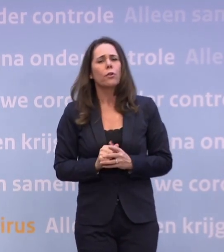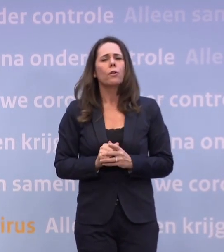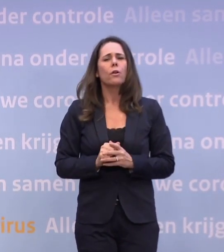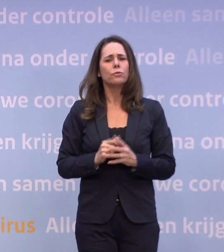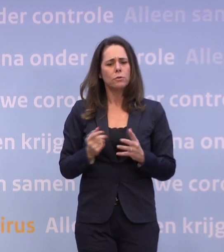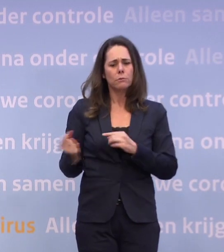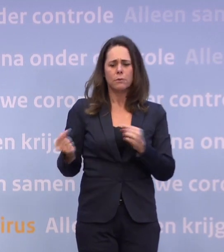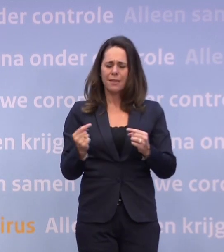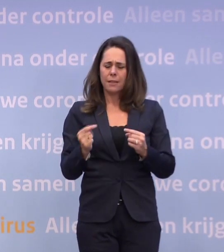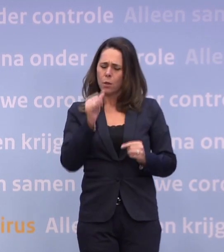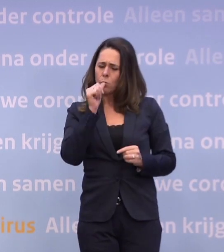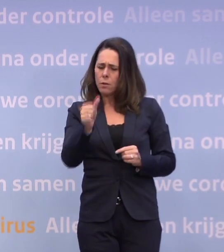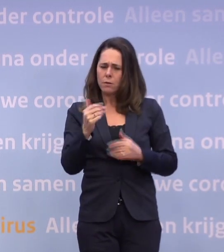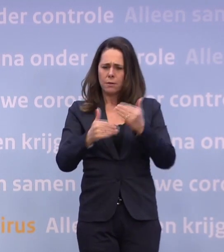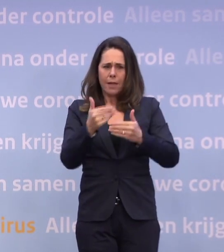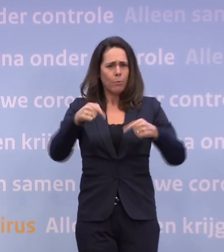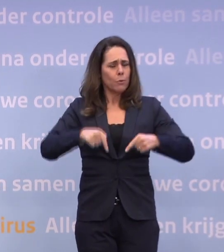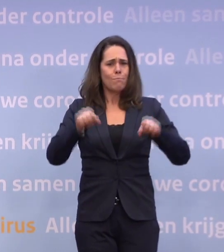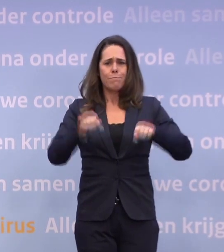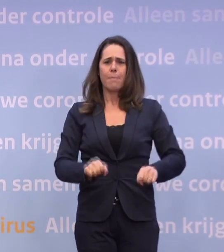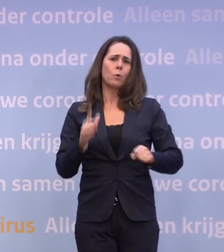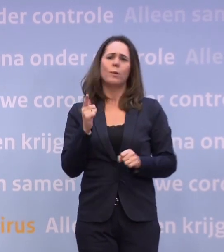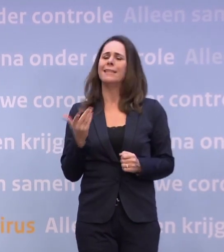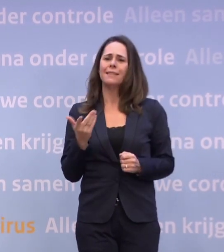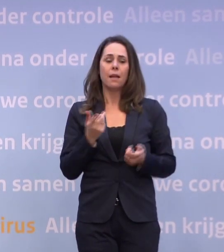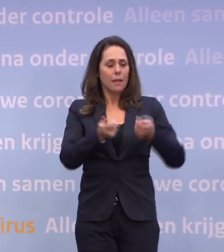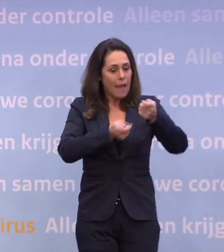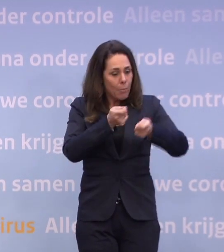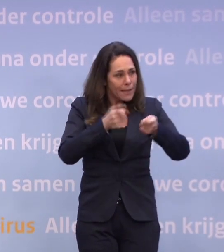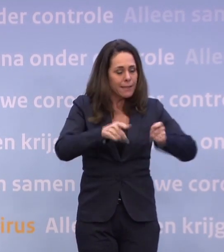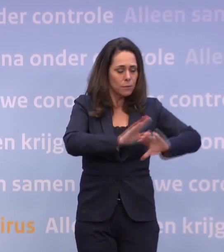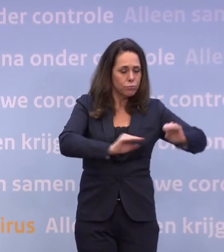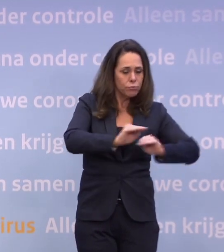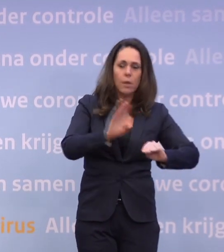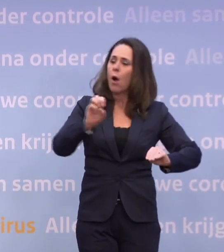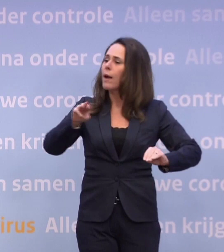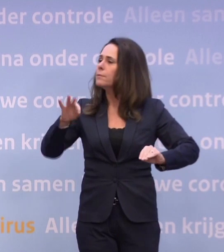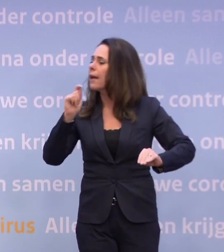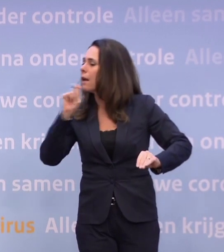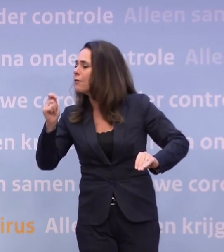...dat is het wel, want we hebben daar geen besluiten over genomen. Daar moeten we in het kabinet over spreken, moet je een OMT-advies over vragen.